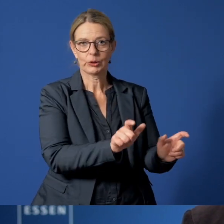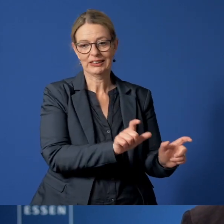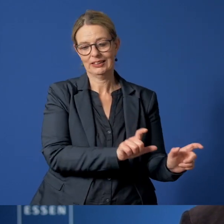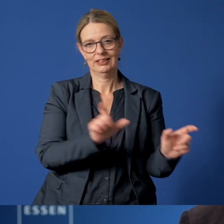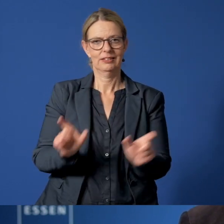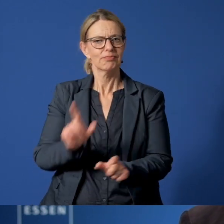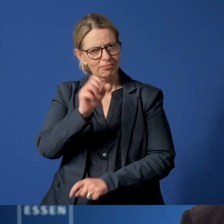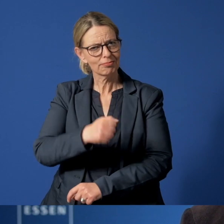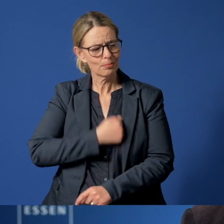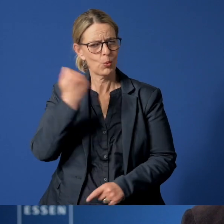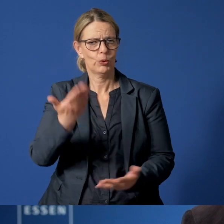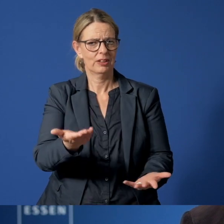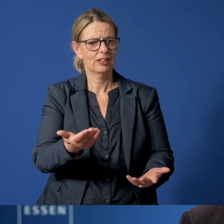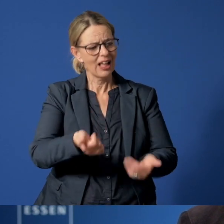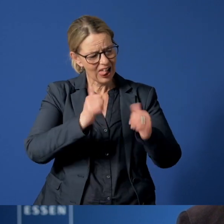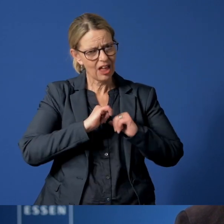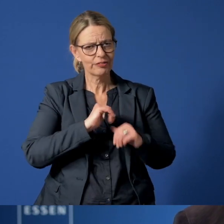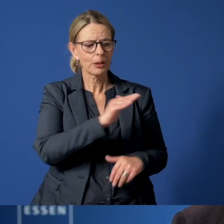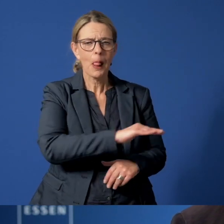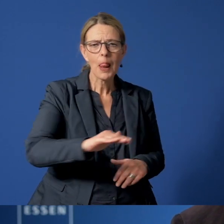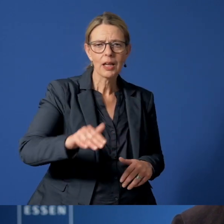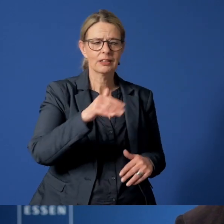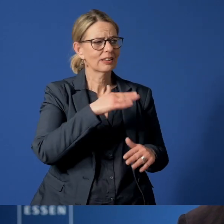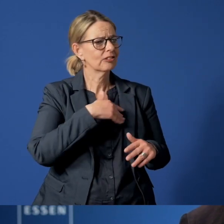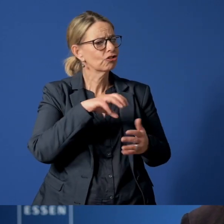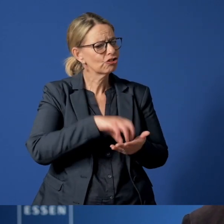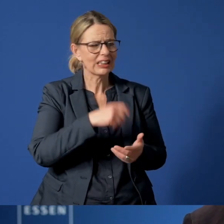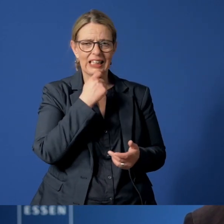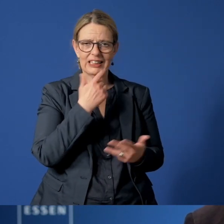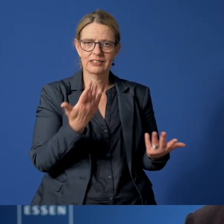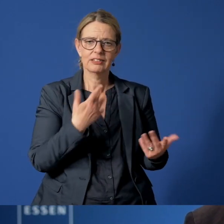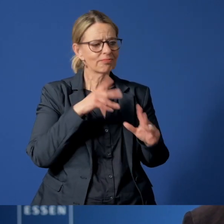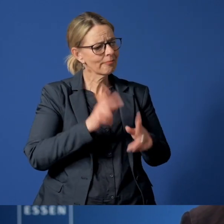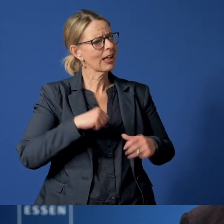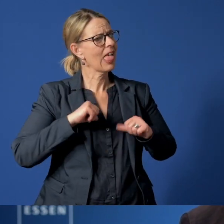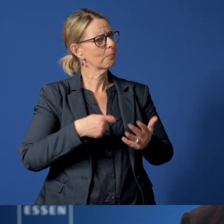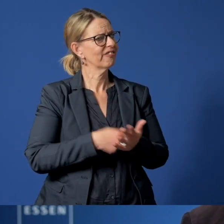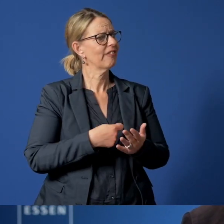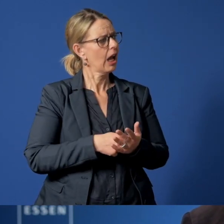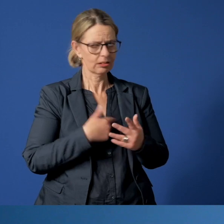Seien sie mutig und helfen Sie mit, dass die Jüngsten in unserer Stadt in einer lebenswerten und förderlichen Umgebung groß werden.